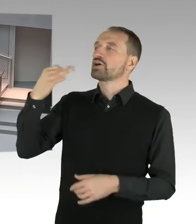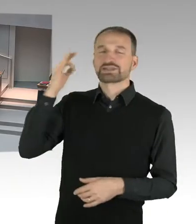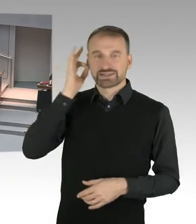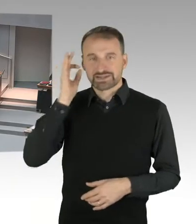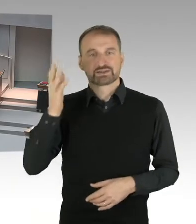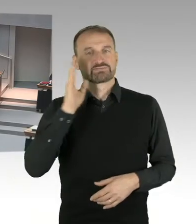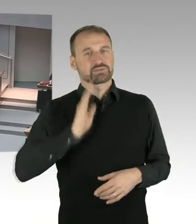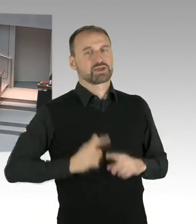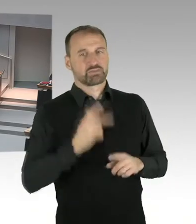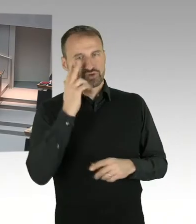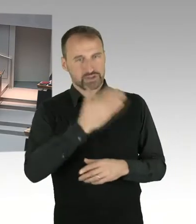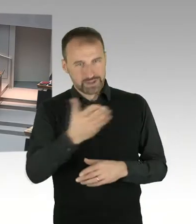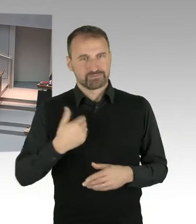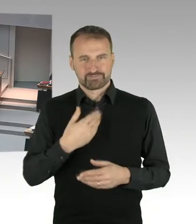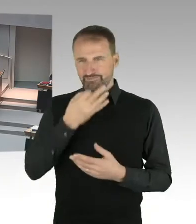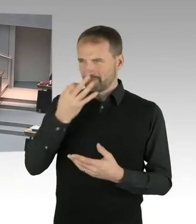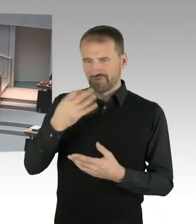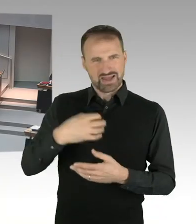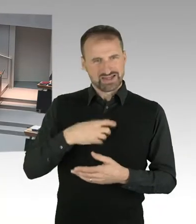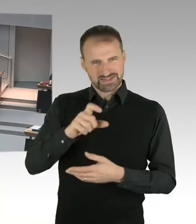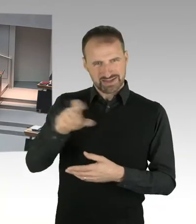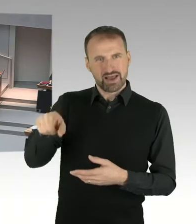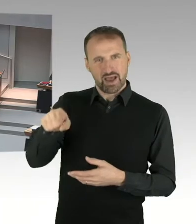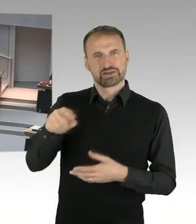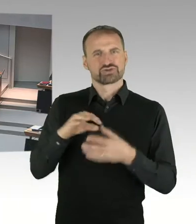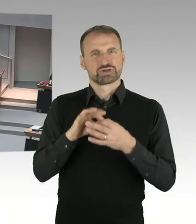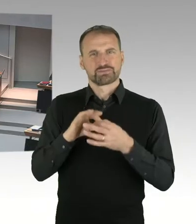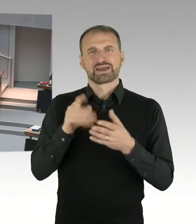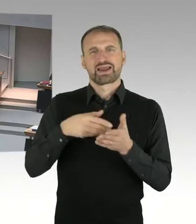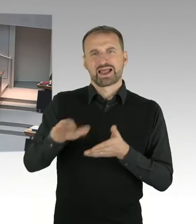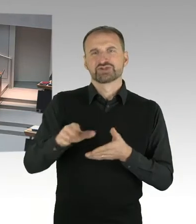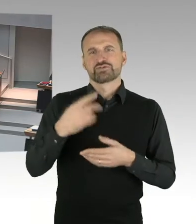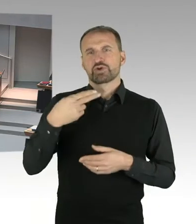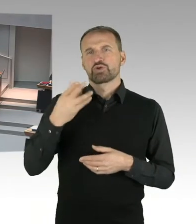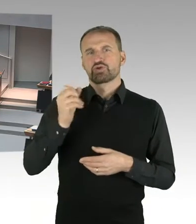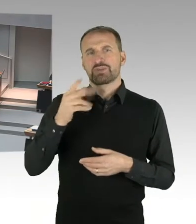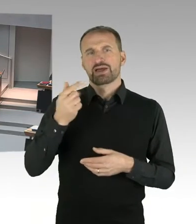Es sind, nach der Entscheidung des Landgerichts Berlin vom vergangenen Freitag, Hubertus Knabe,